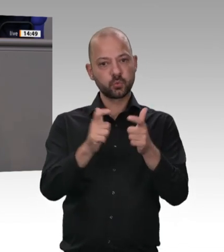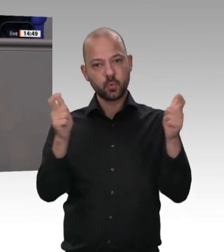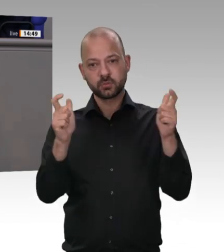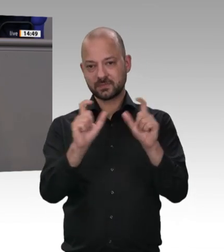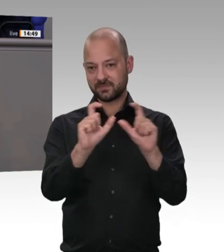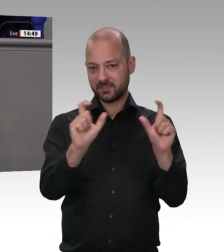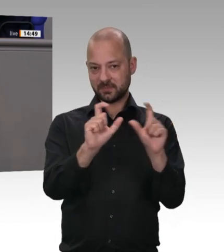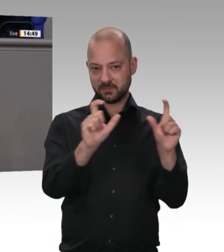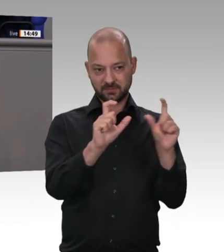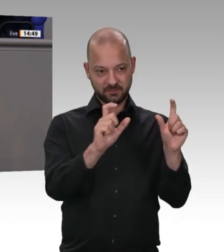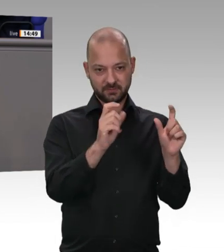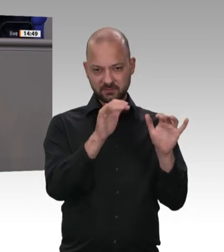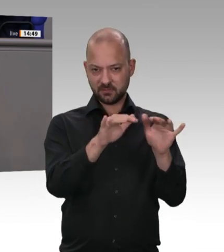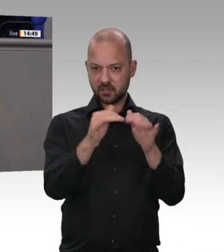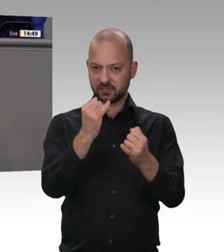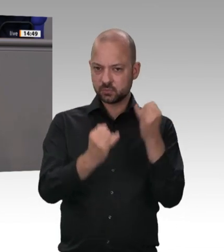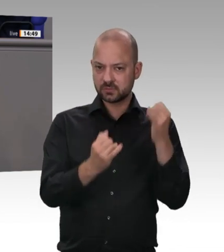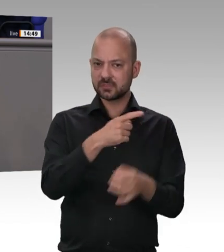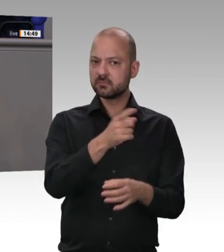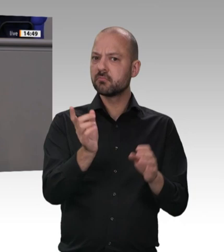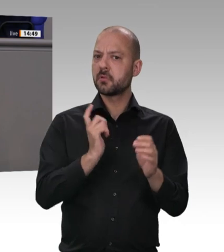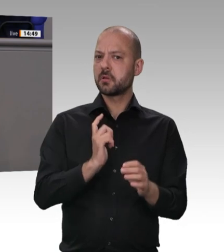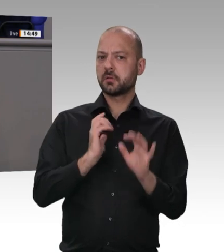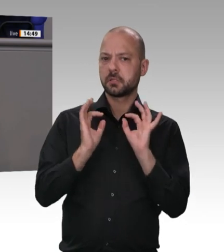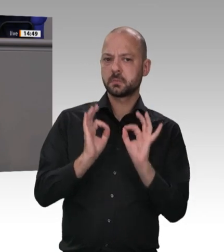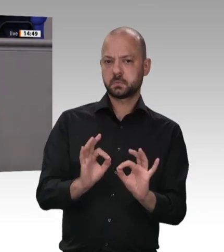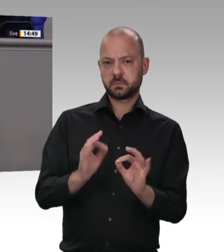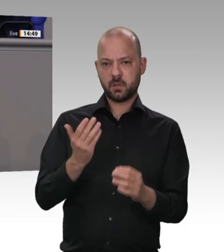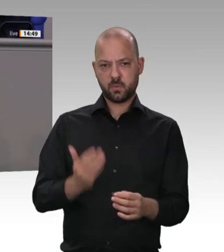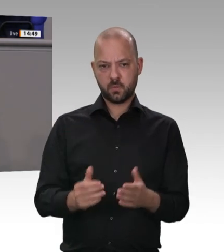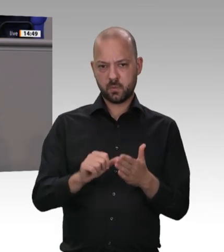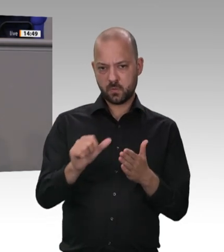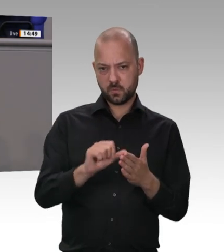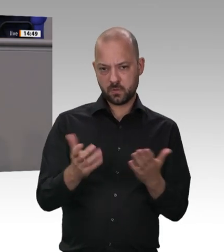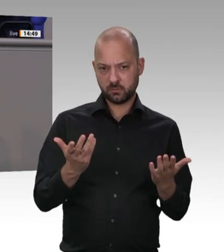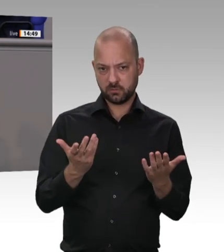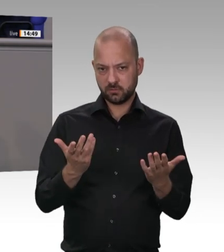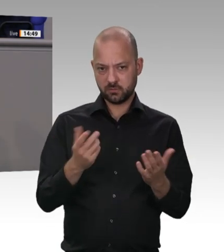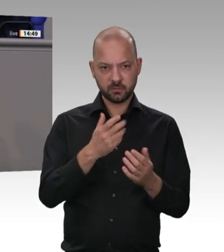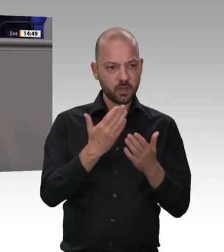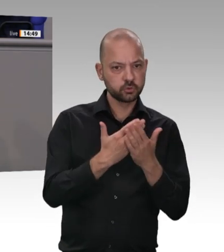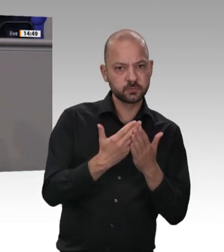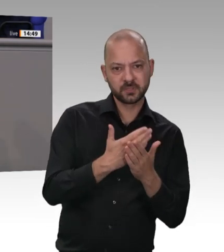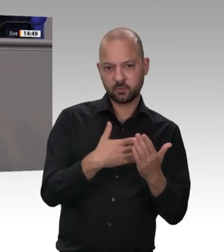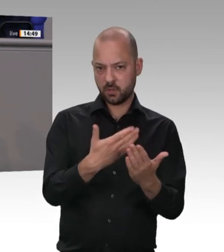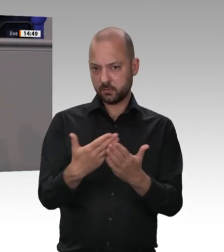ehrbaren Kaufleute bei uns um die Ecke, hinter denen wir als Freie Demokraten stehen, hinter denen dieses Haus stehen sollte und die wir vor illegaler Wettbewerbsverzerrung